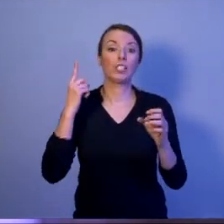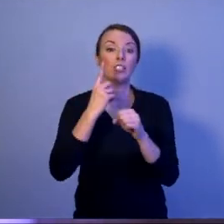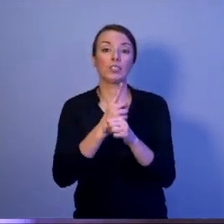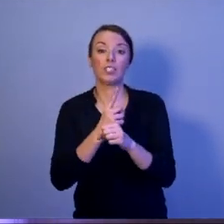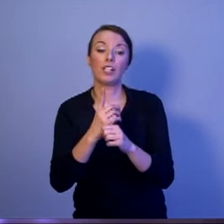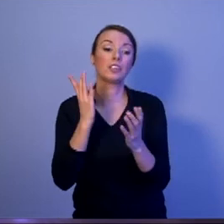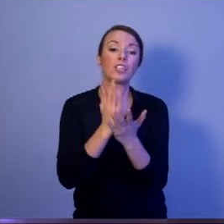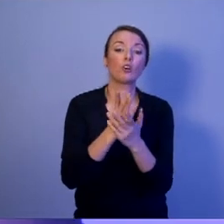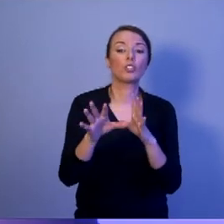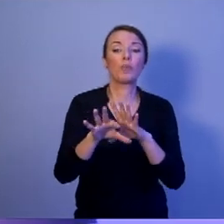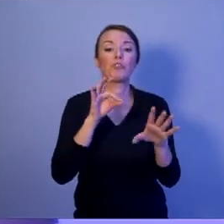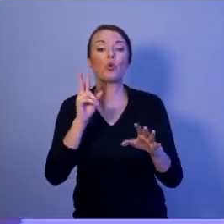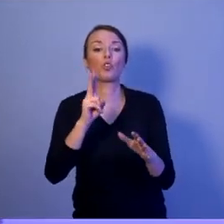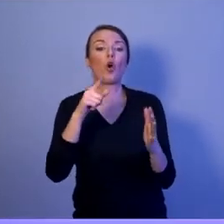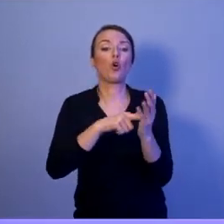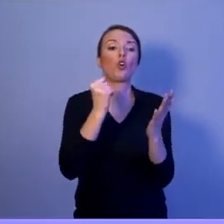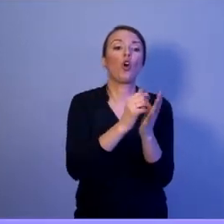a długopisem partyjnym.